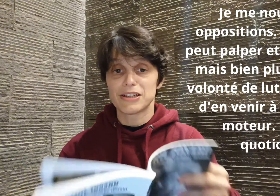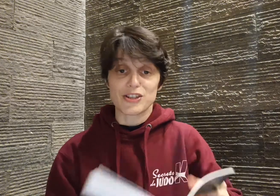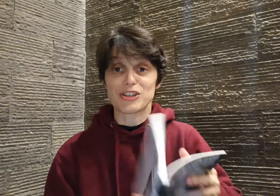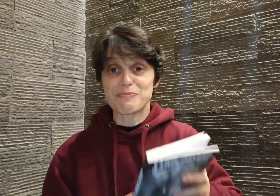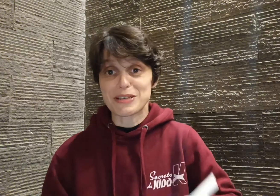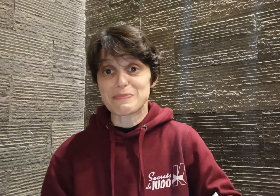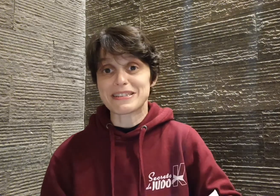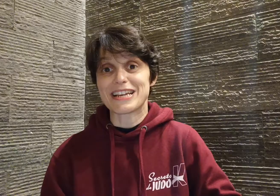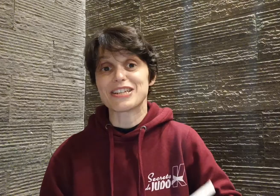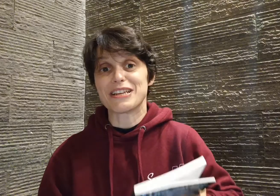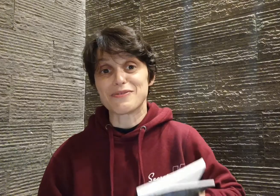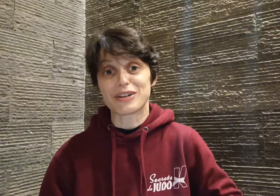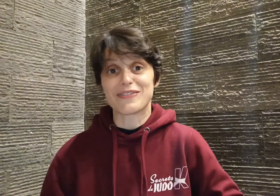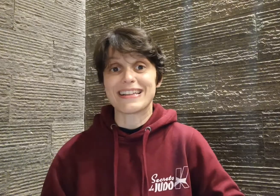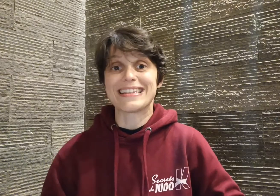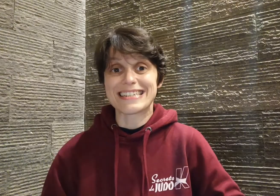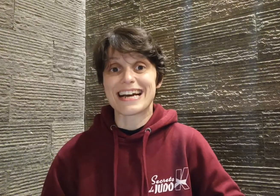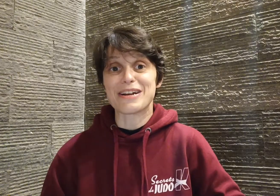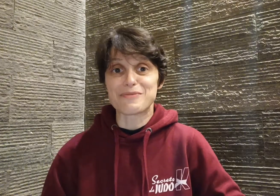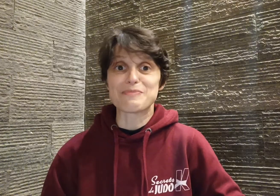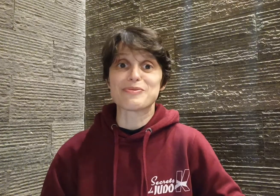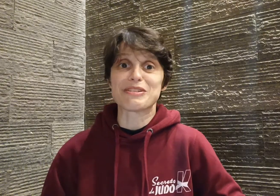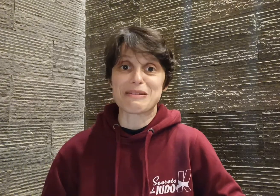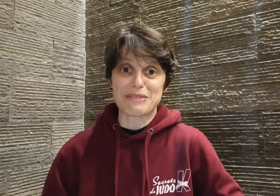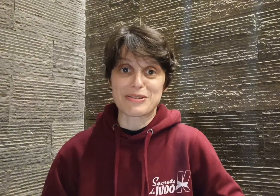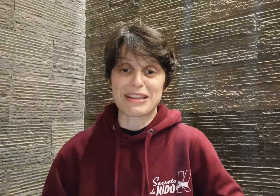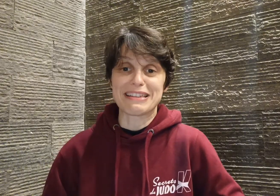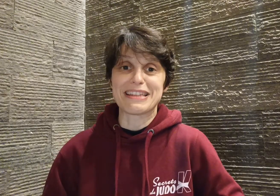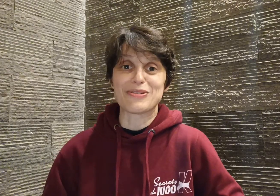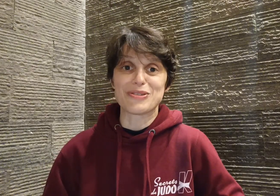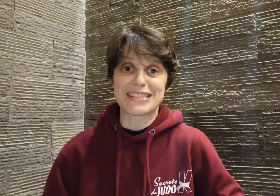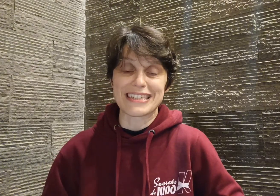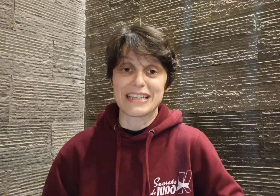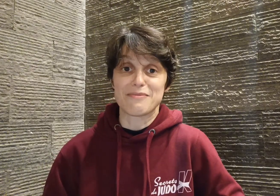J'aime bien ce passage, il vous révèle déjà un petit peu la personnalité de Cyril,